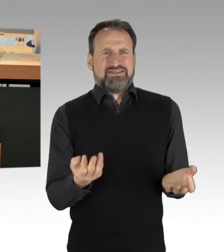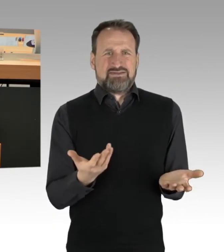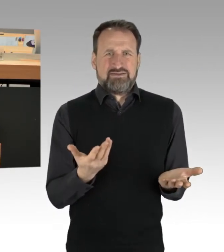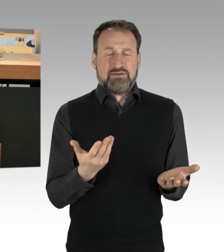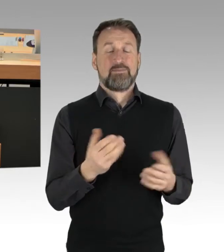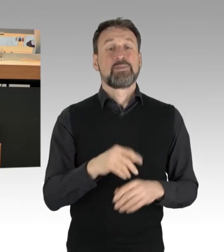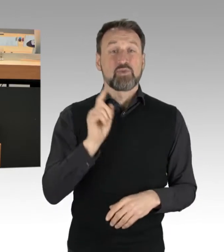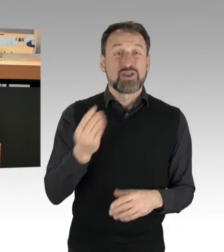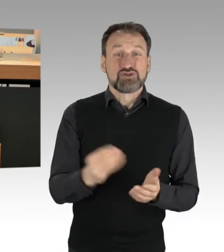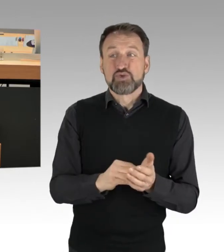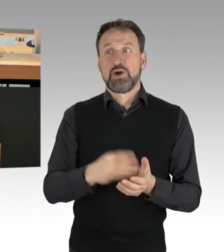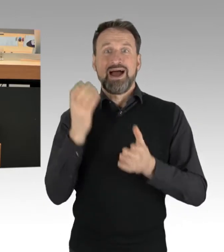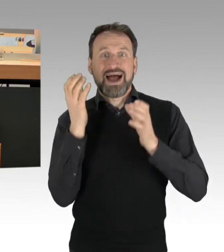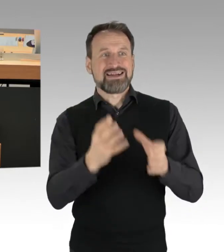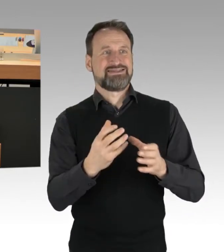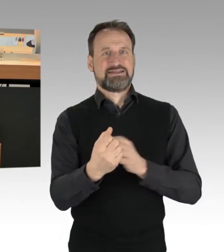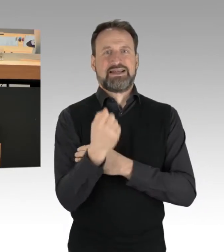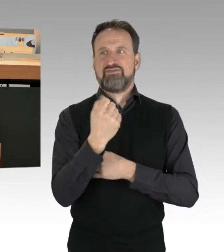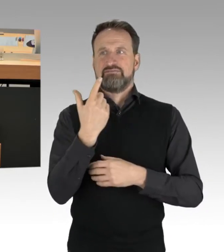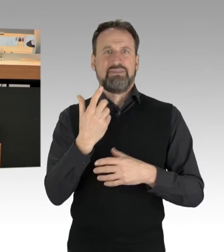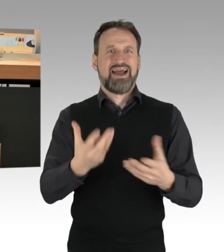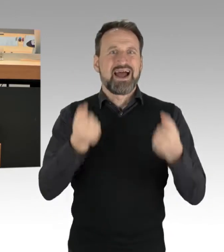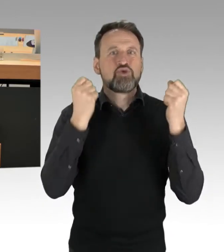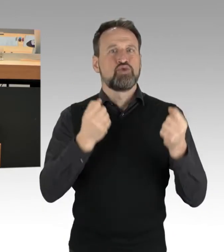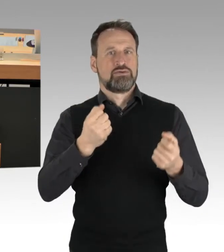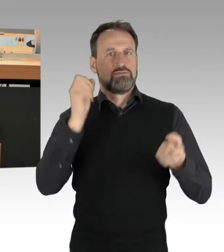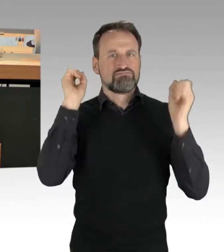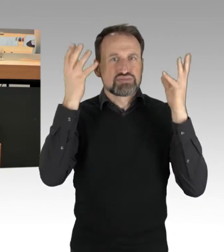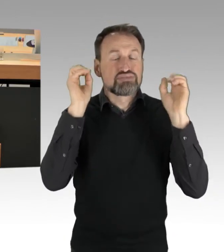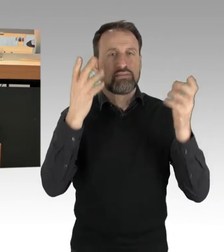gerade durch diese Aktionen, schlichtweg gebunden sind, an der eigentlichen Arbeit gehindert werden.